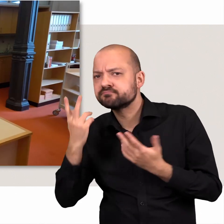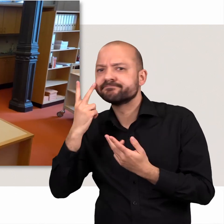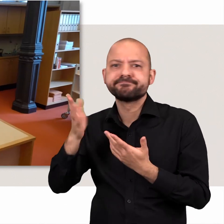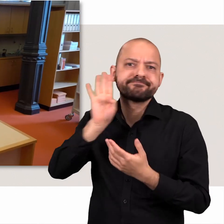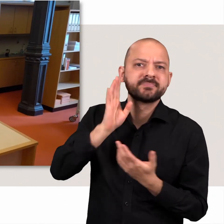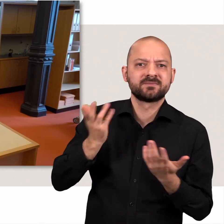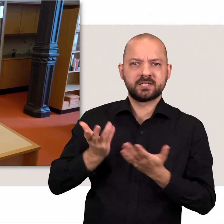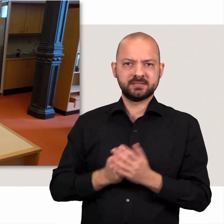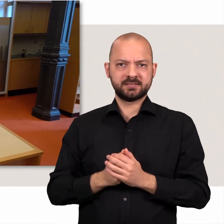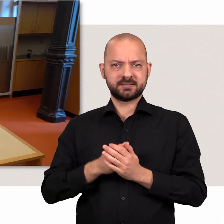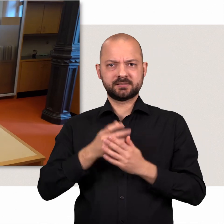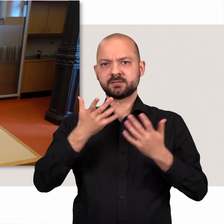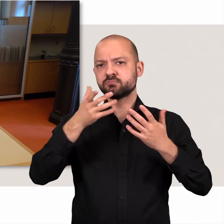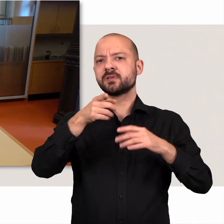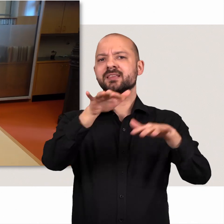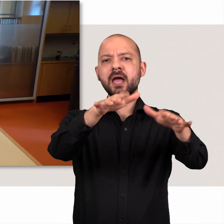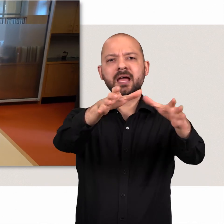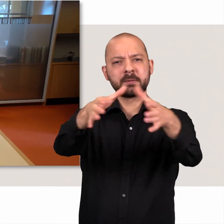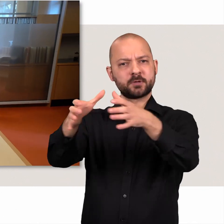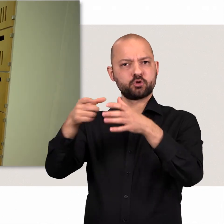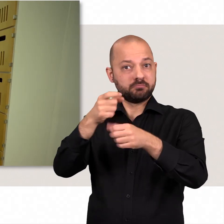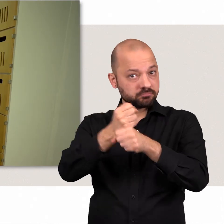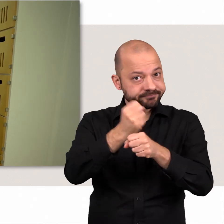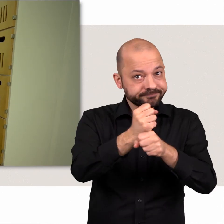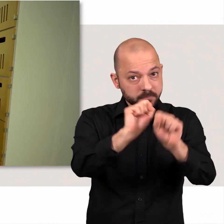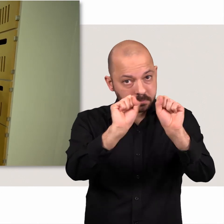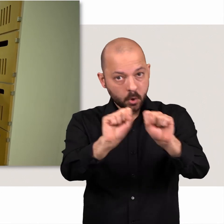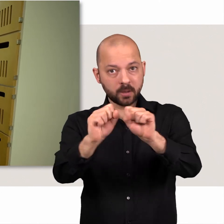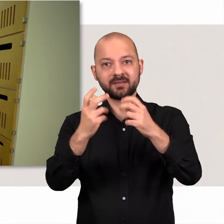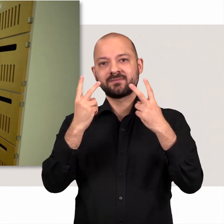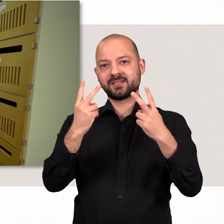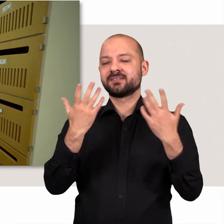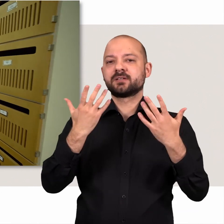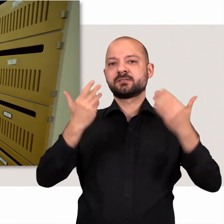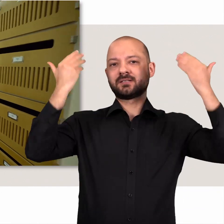Damit all die beschriebenen Gremien arbeiten können sind viele Menschen im Hintergrund tätig.